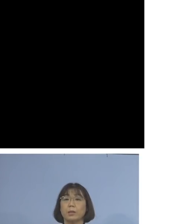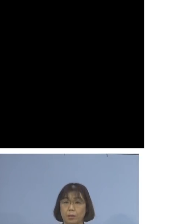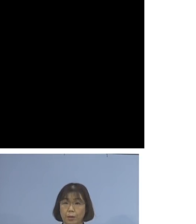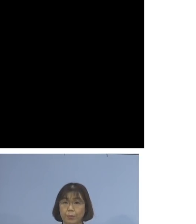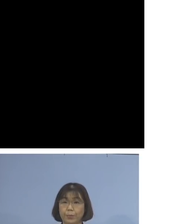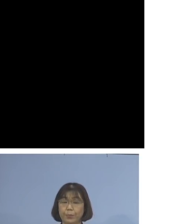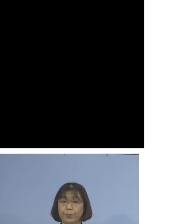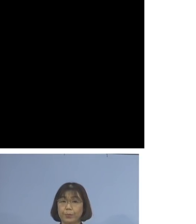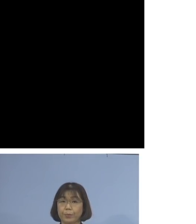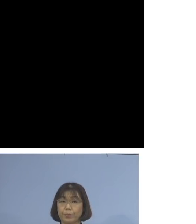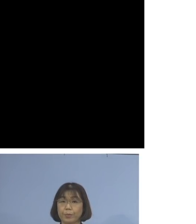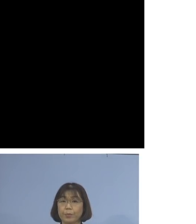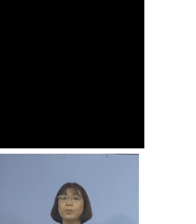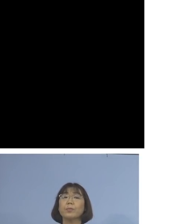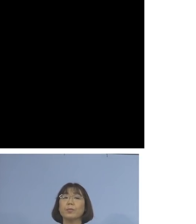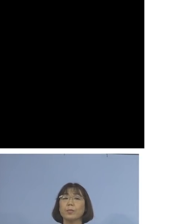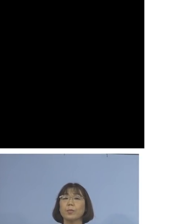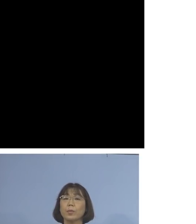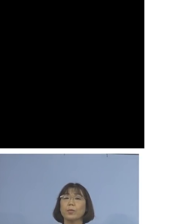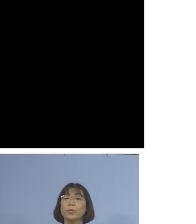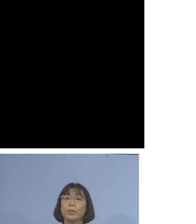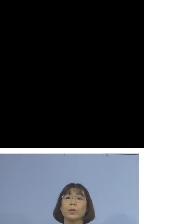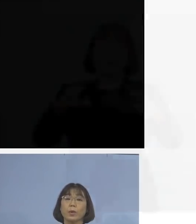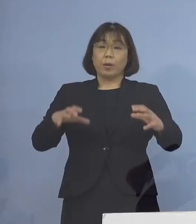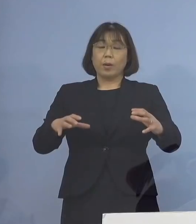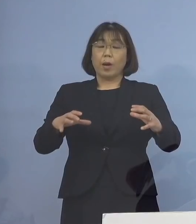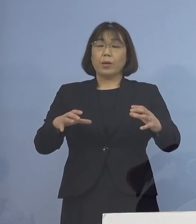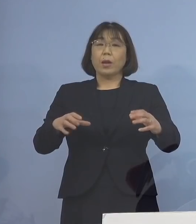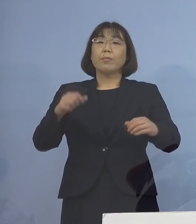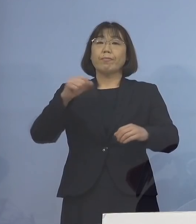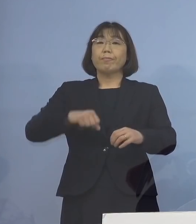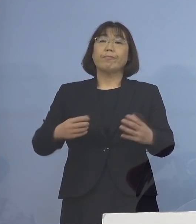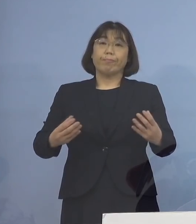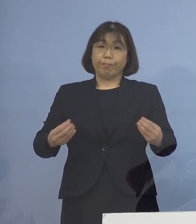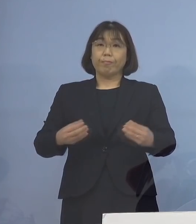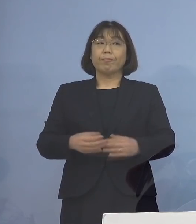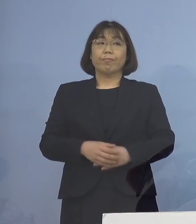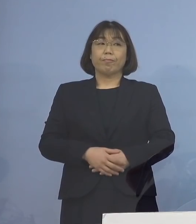新たなクラスターとして 加えさせていただきます